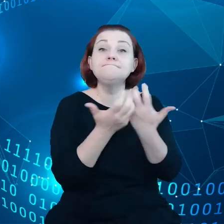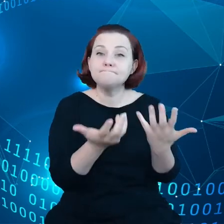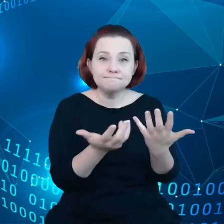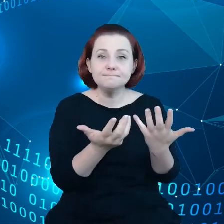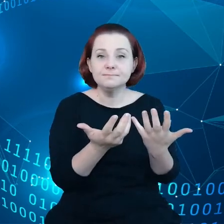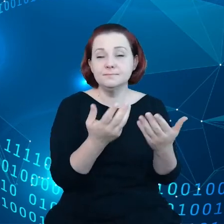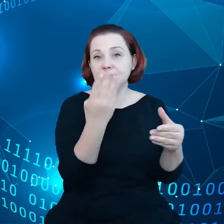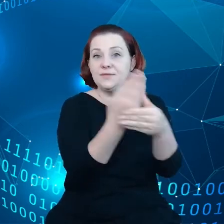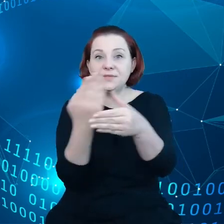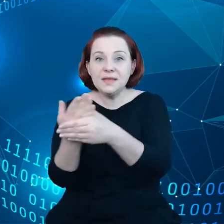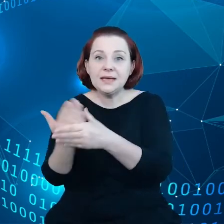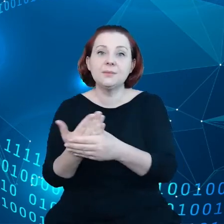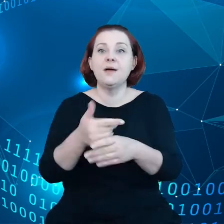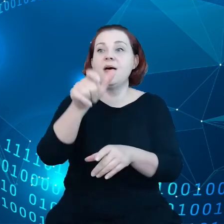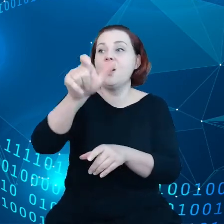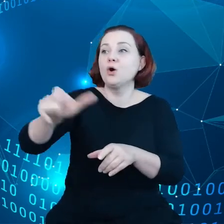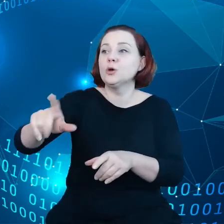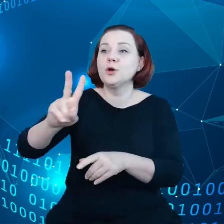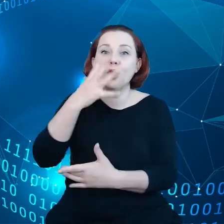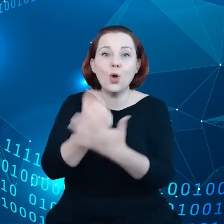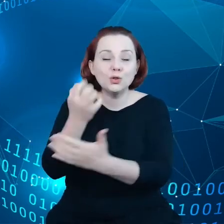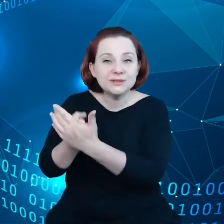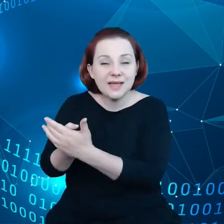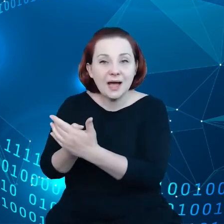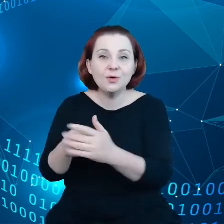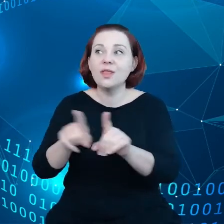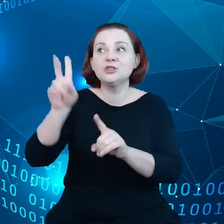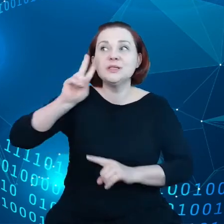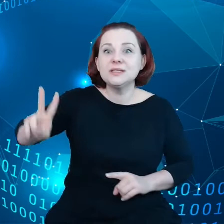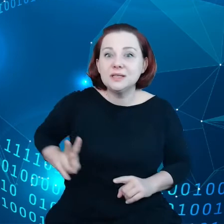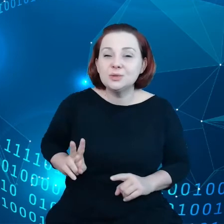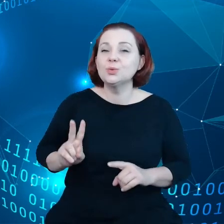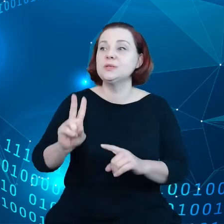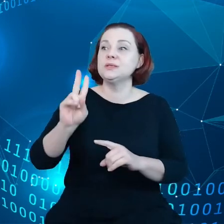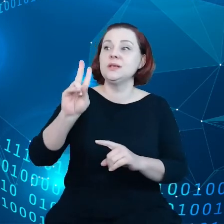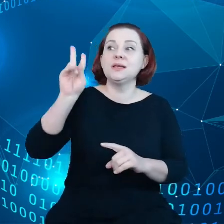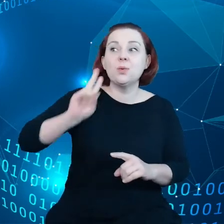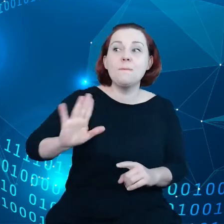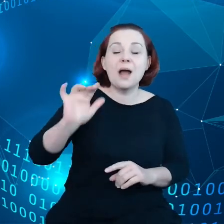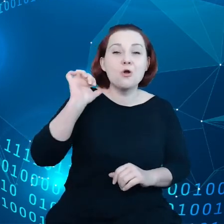konsumentów, instytucje kompetentne do spraw danych